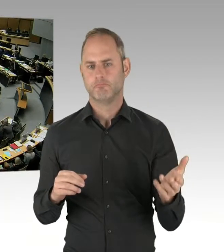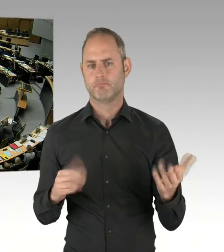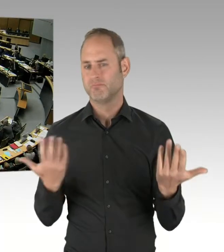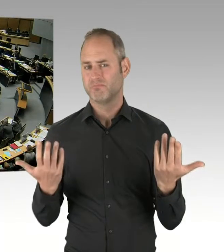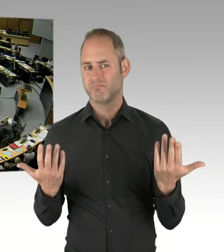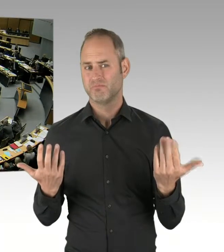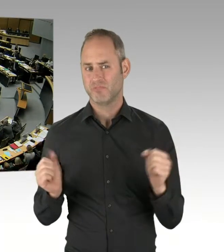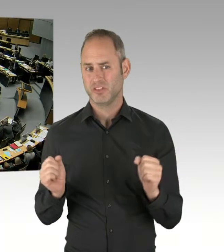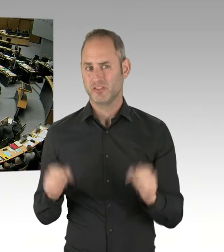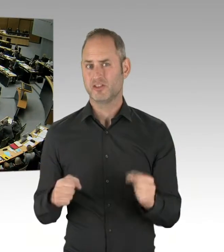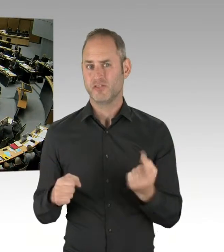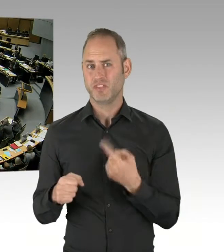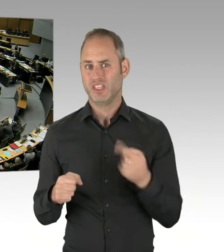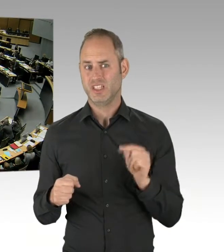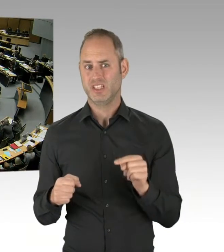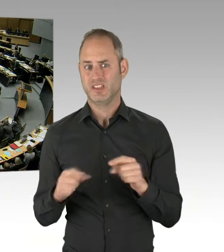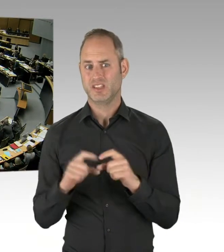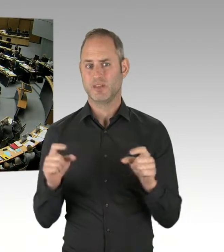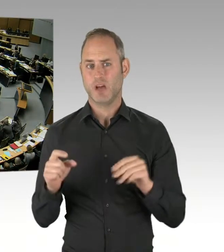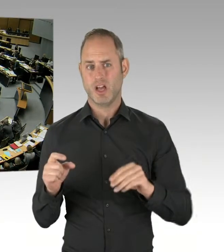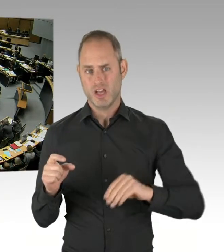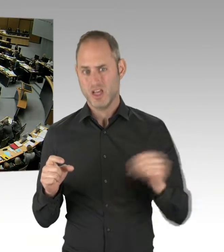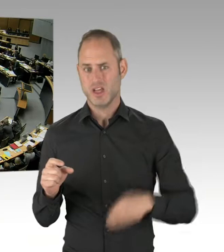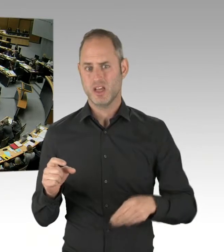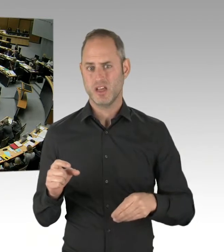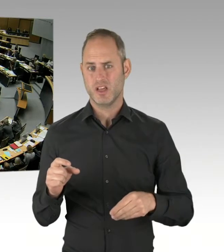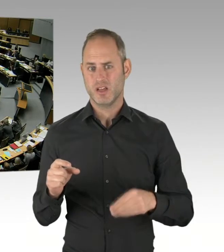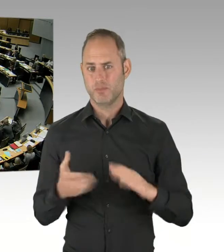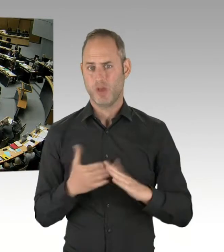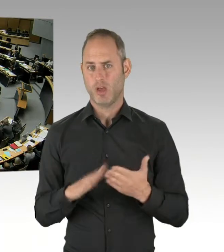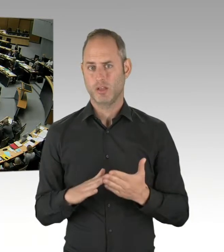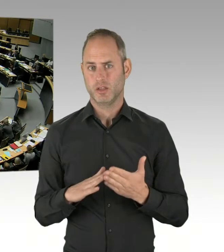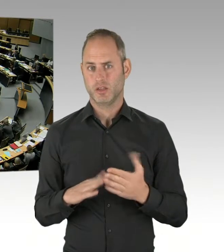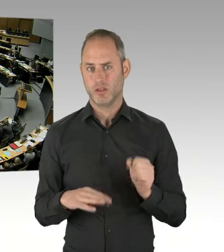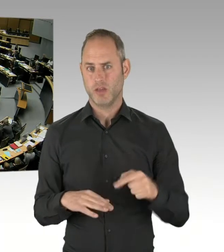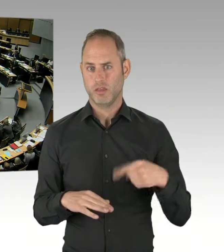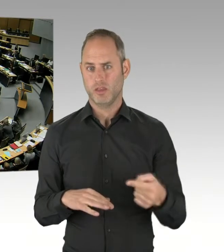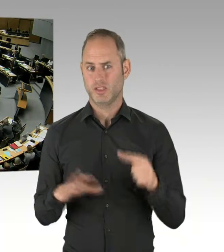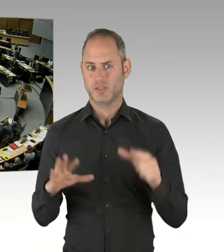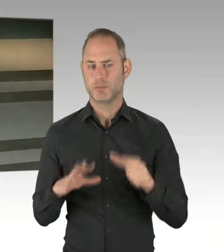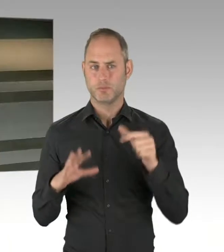(Präsidium) Herr Regierender Bürgermeister. Bitte sehr. (Rednerwechsel) Frau Präsidentin, Herr Abgeordneter, ja, natürlich wollen wir das gern.